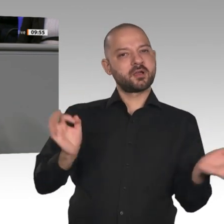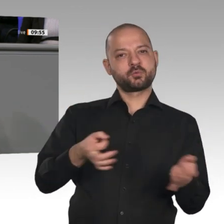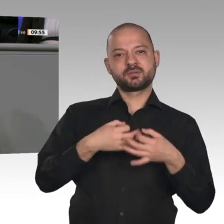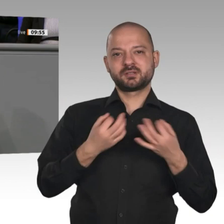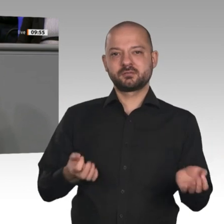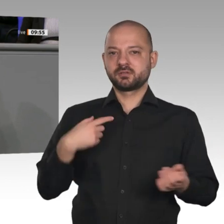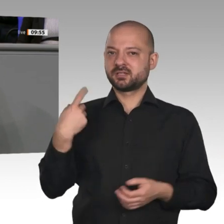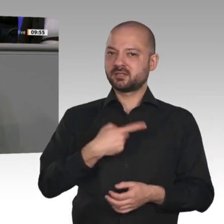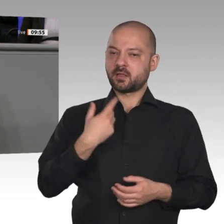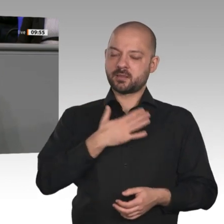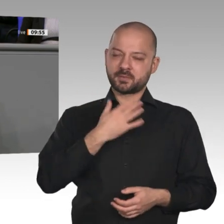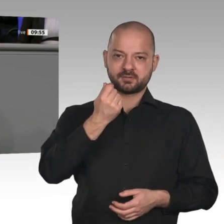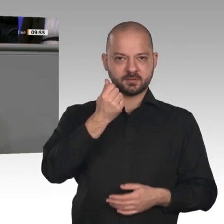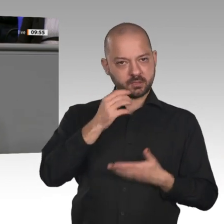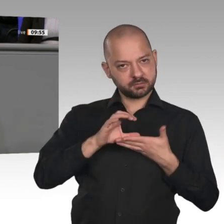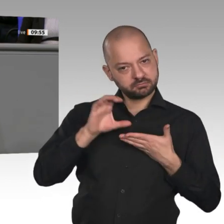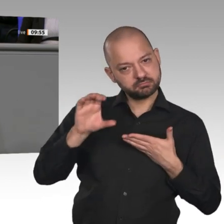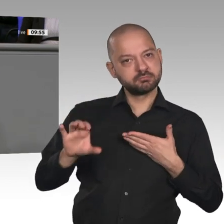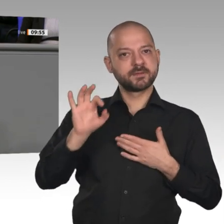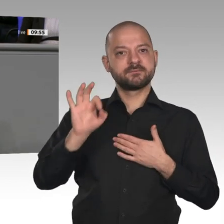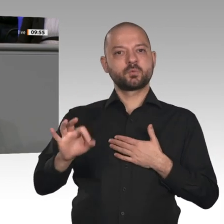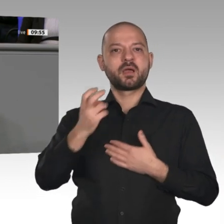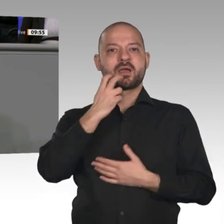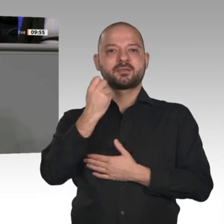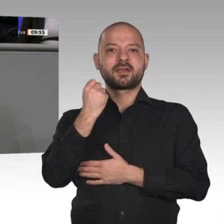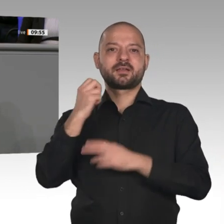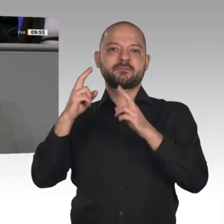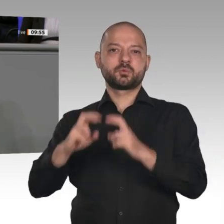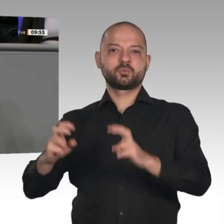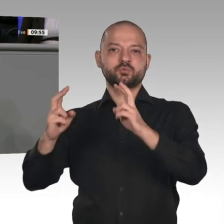um wirklich tragfähige Alternativen für die Zukunft zu finden. Die